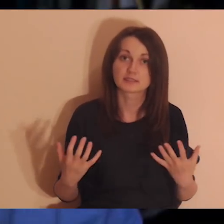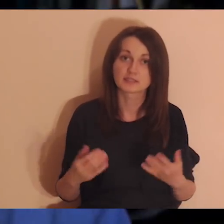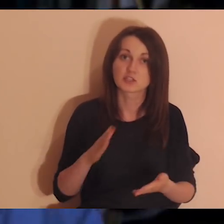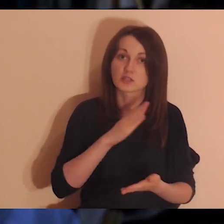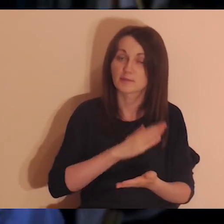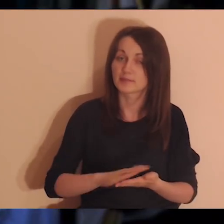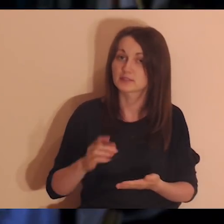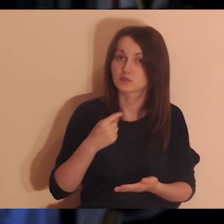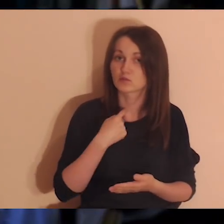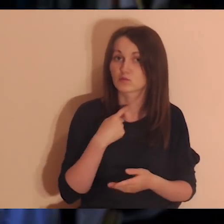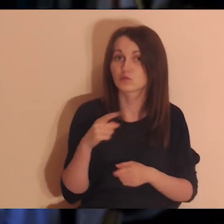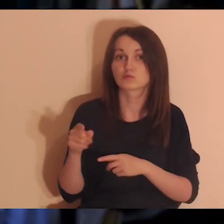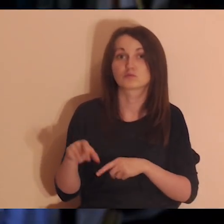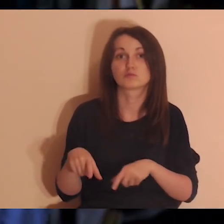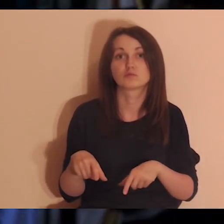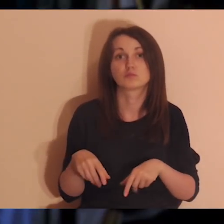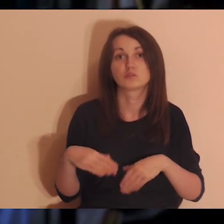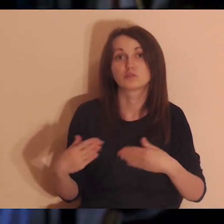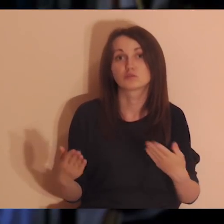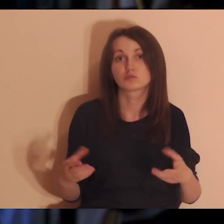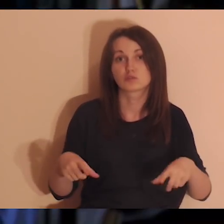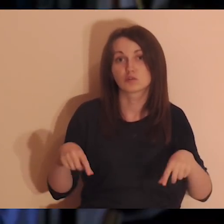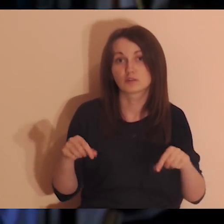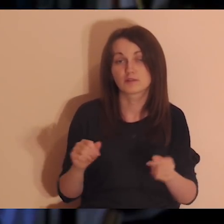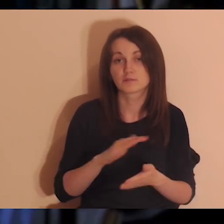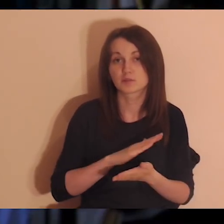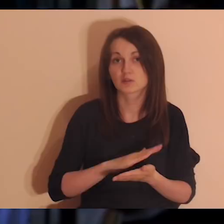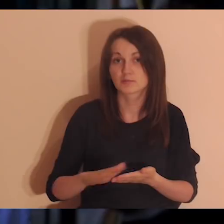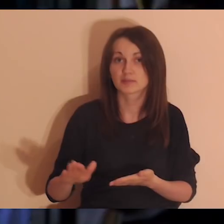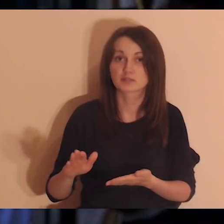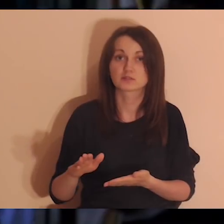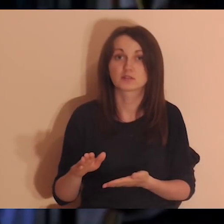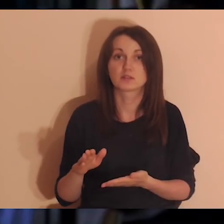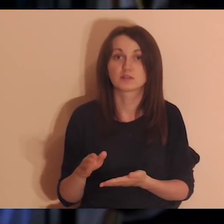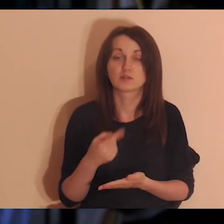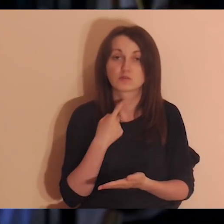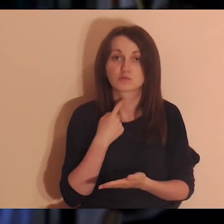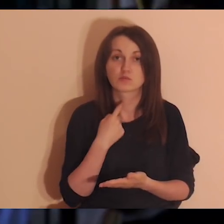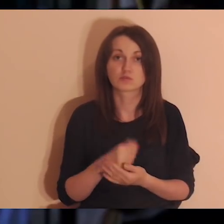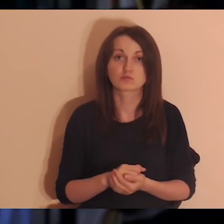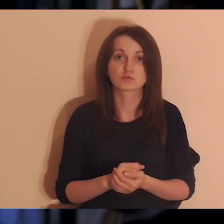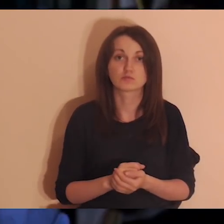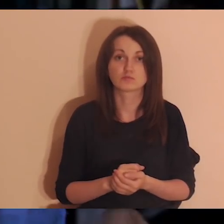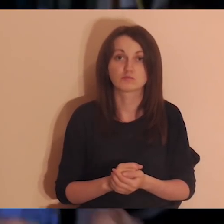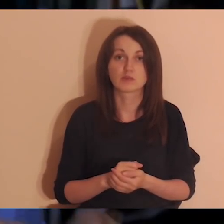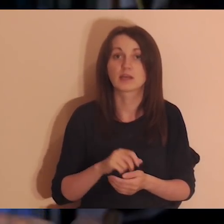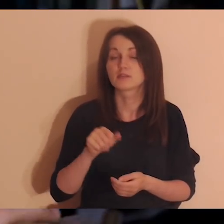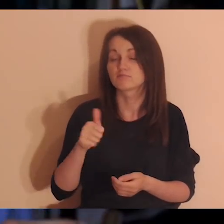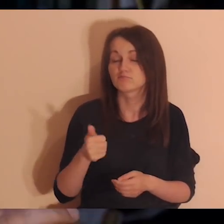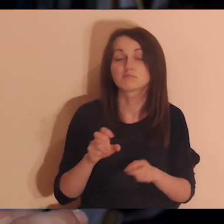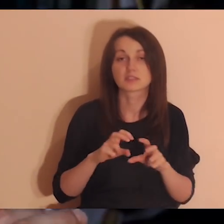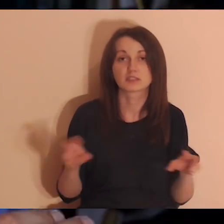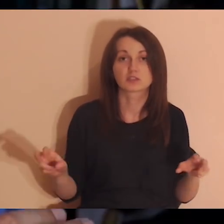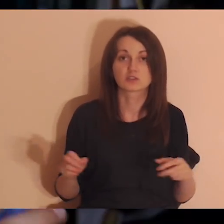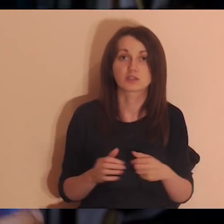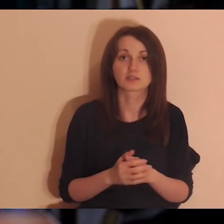ma takie myśli - to medytacja bez lektora na stronie poglebiarka.pl. Równolegle jest medytacja bez lektora.